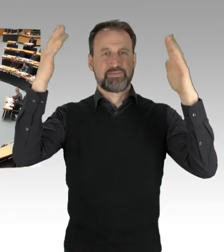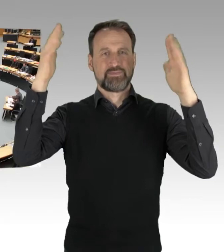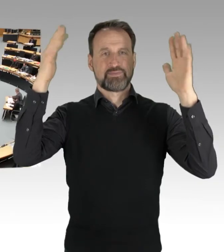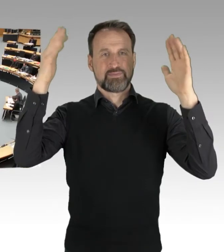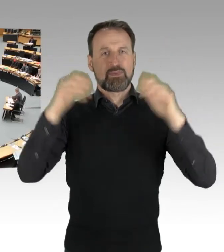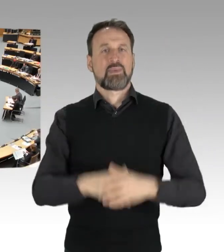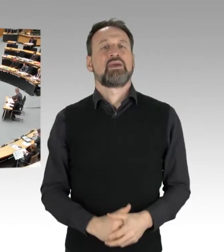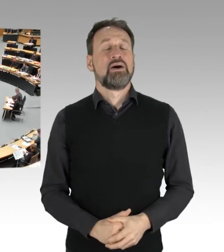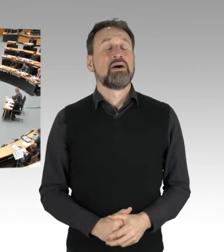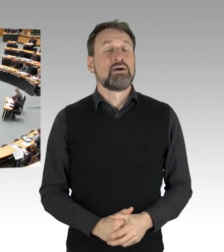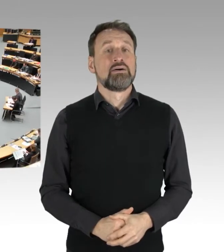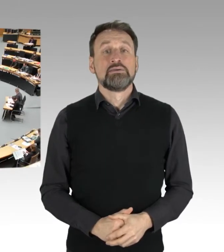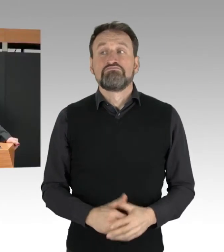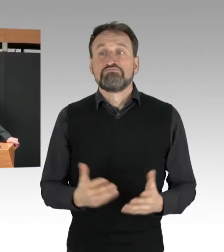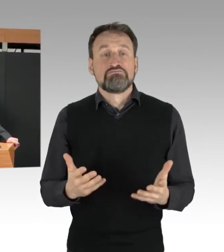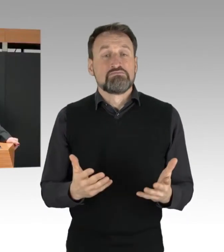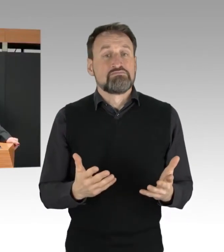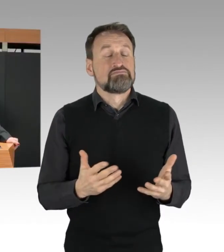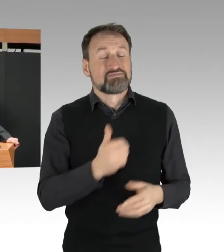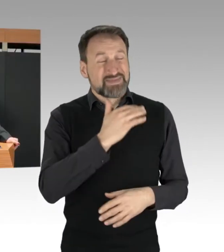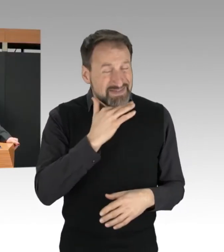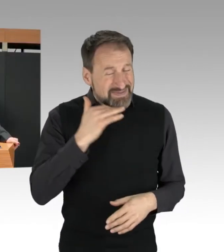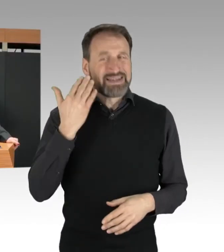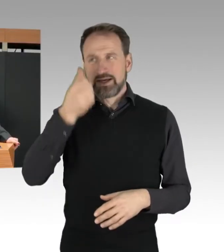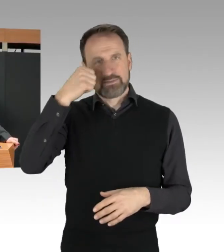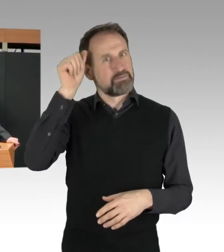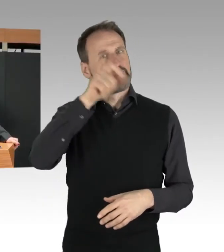Nicht nur wird vielen Berlinerinnen und Berlinern